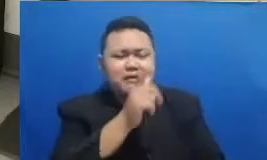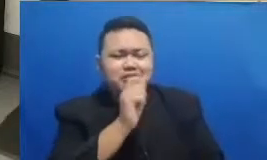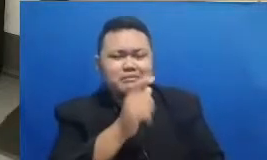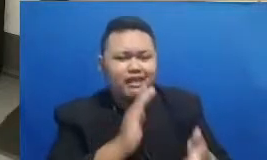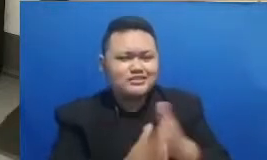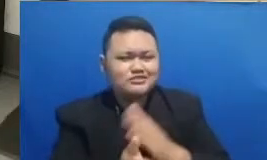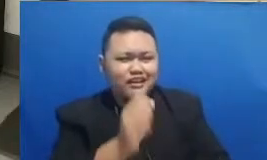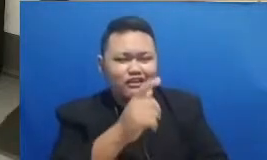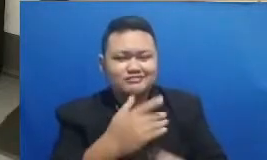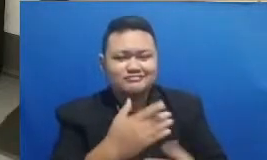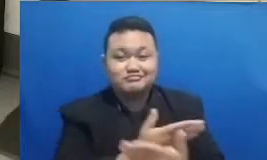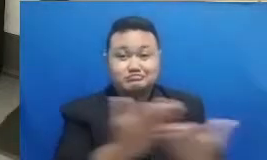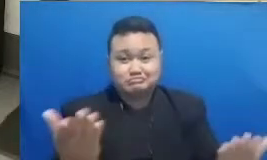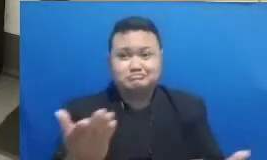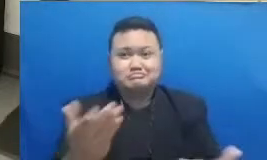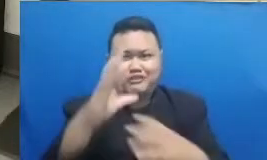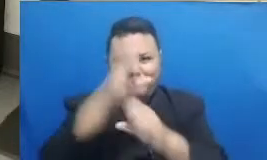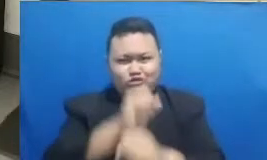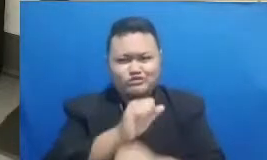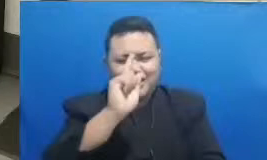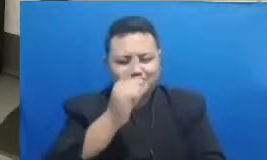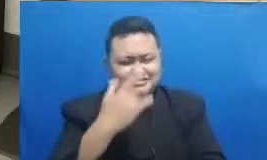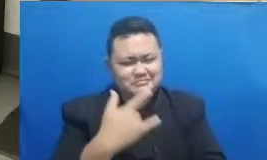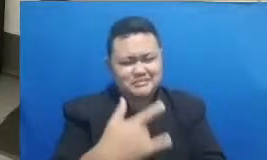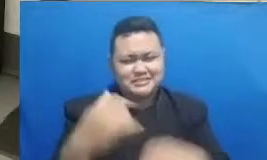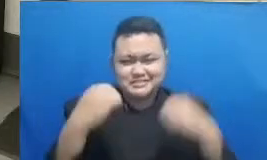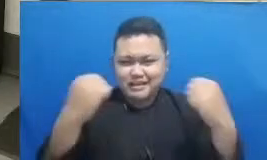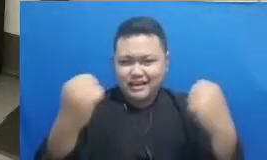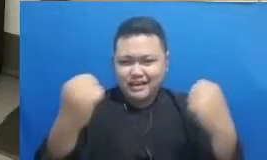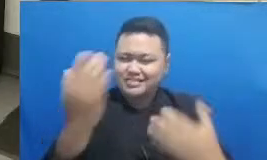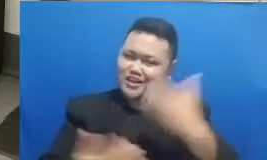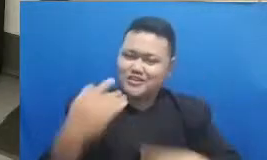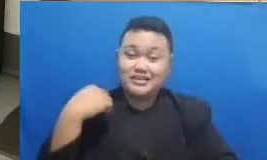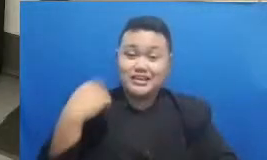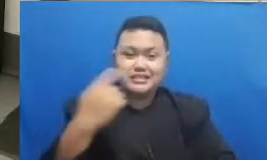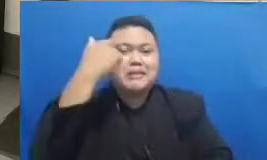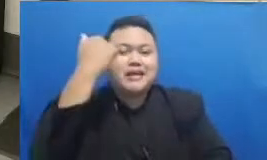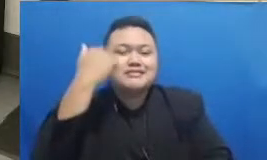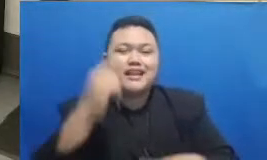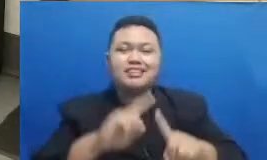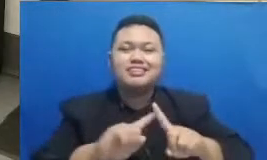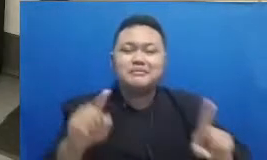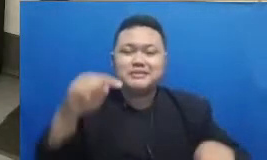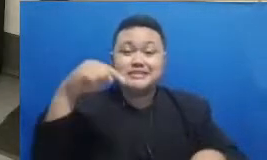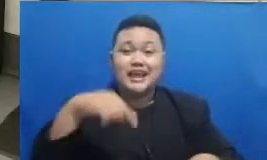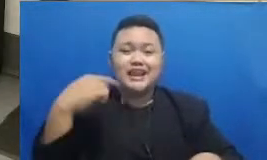Bapak dan Ibu Ayah semangat kita belajar tapi juga kita juga sambil iseng-iseng mengasah otak